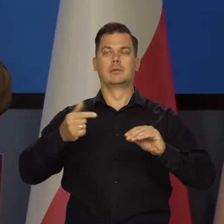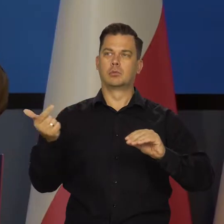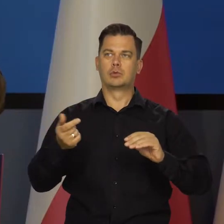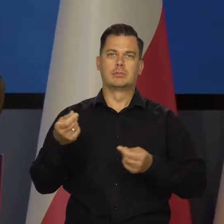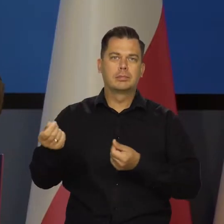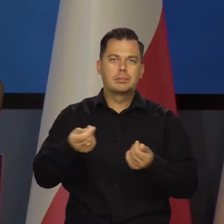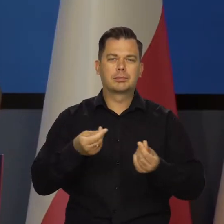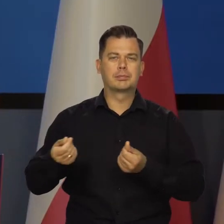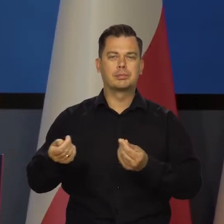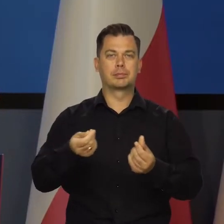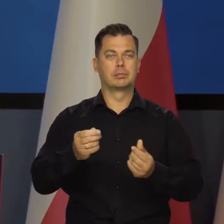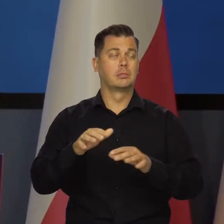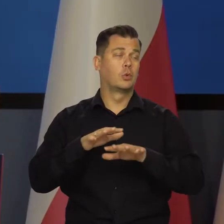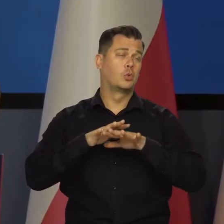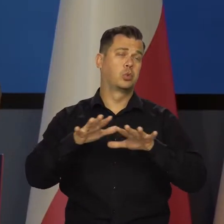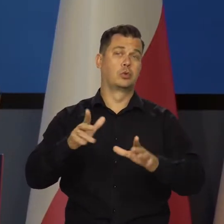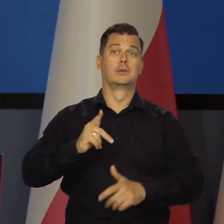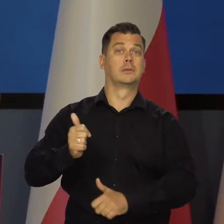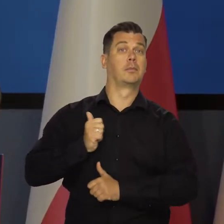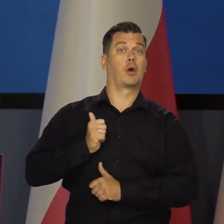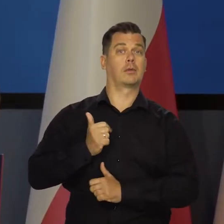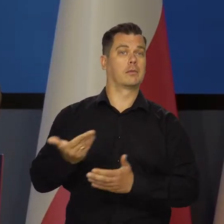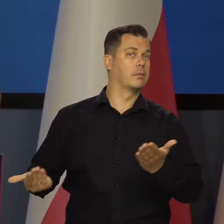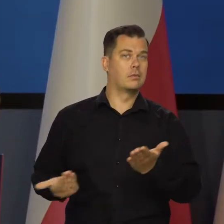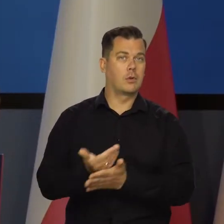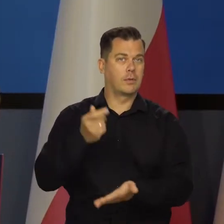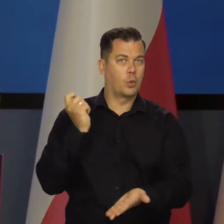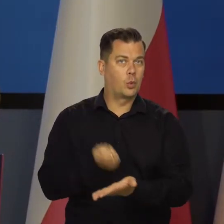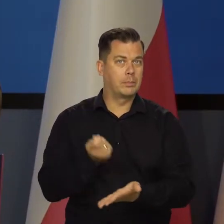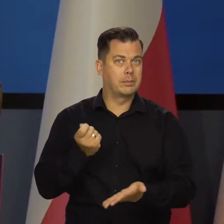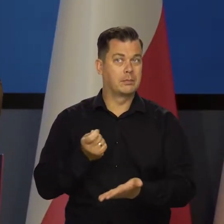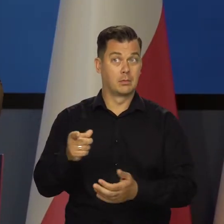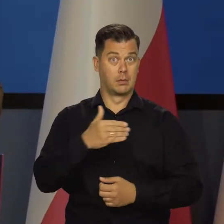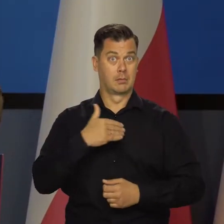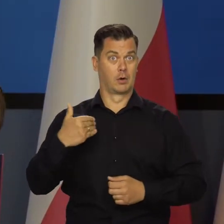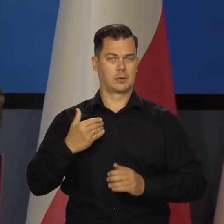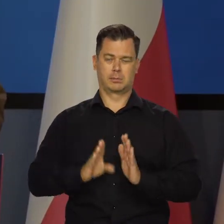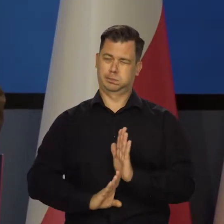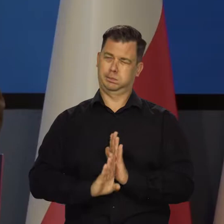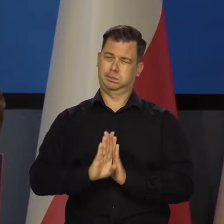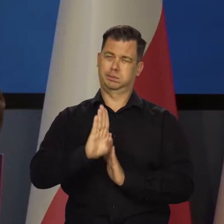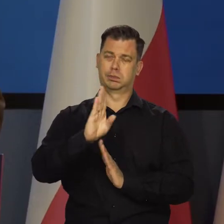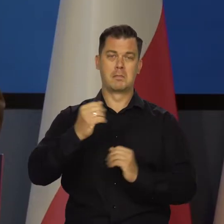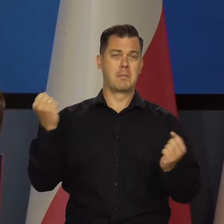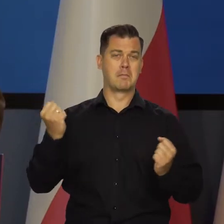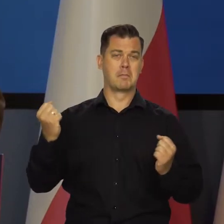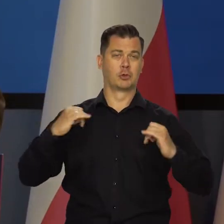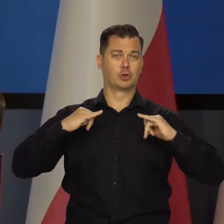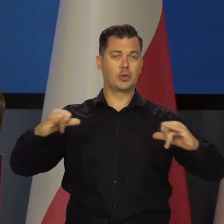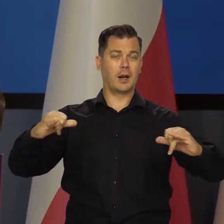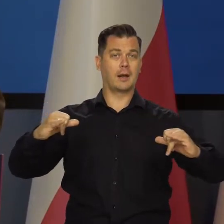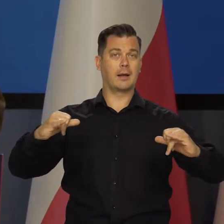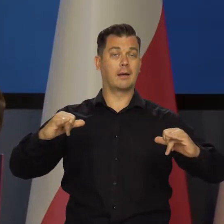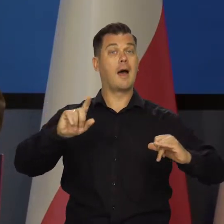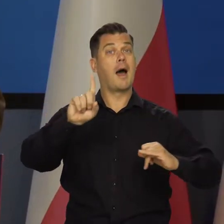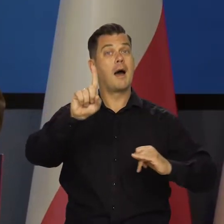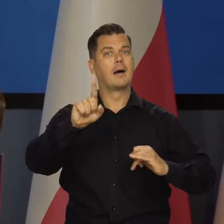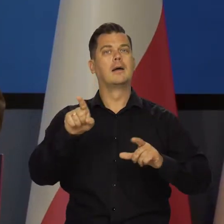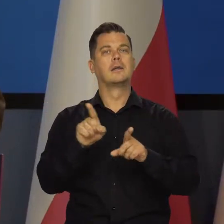Musi być nas stać na ogromne wydatki zbrojeniowe. Na zrobienie z Polski szybko silnego kraju, bezpiecznego,